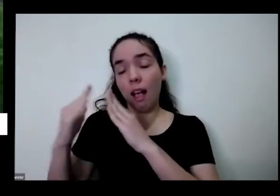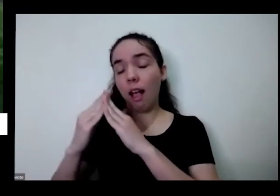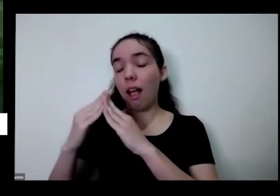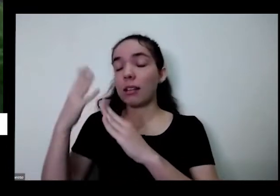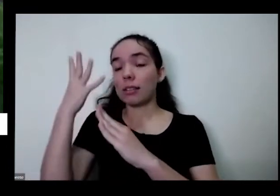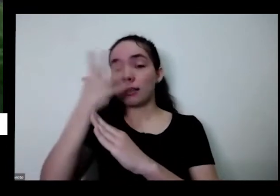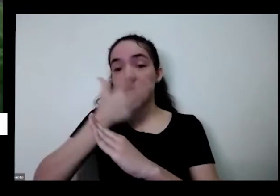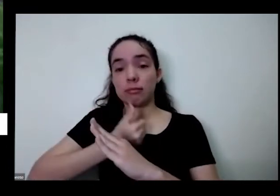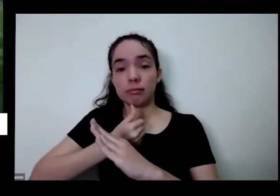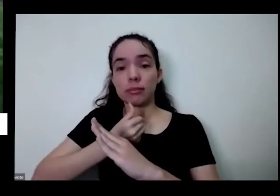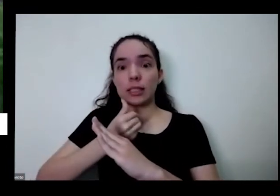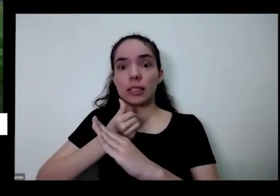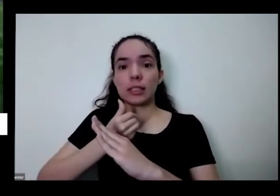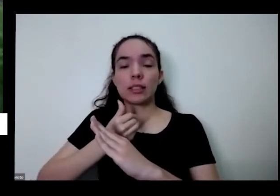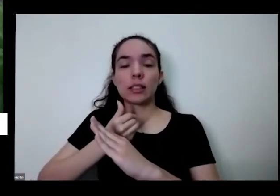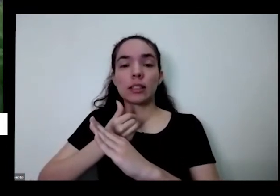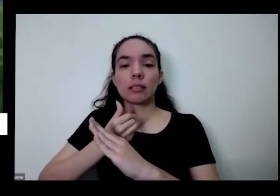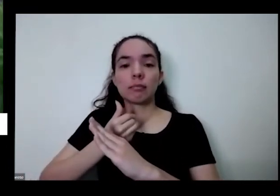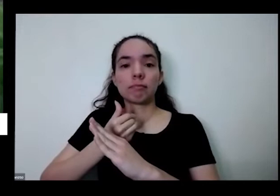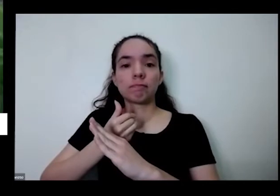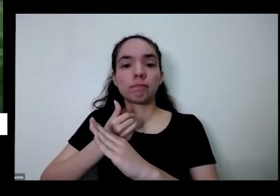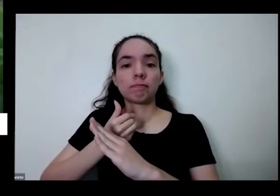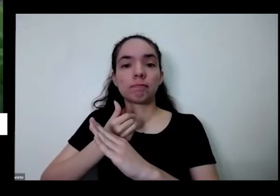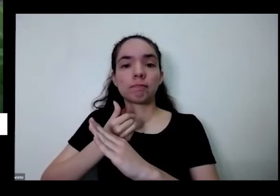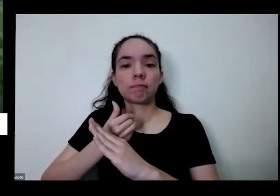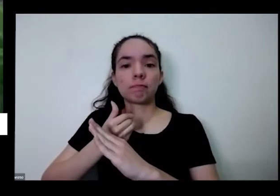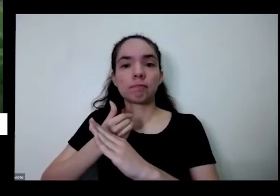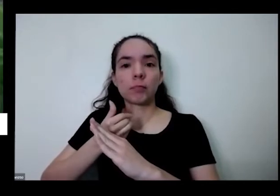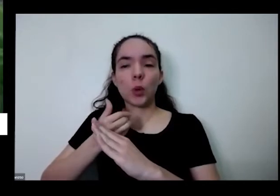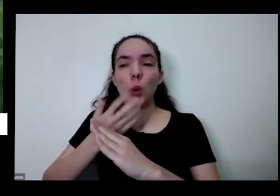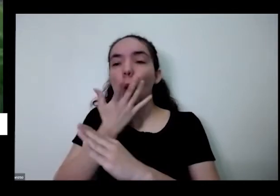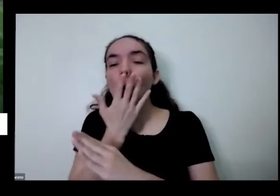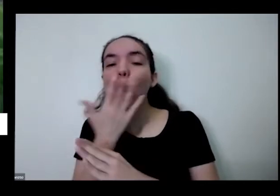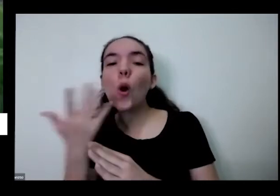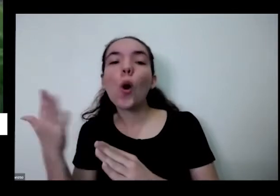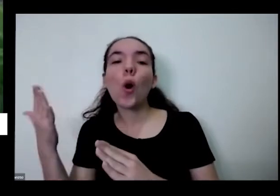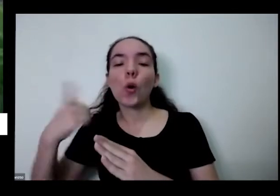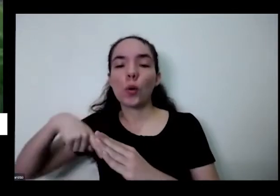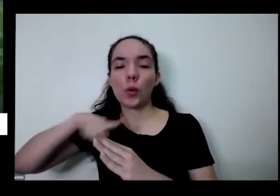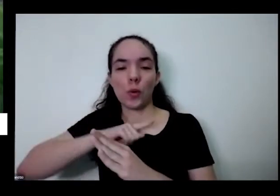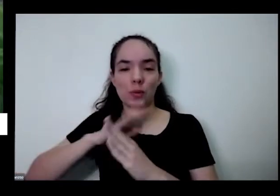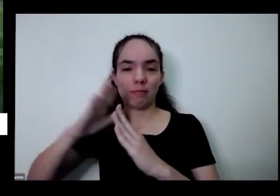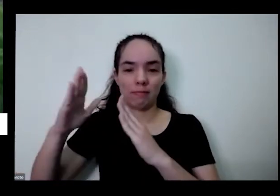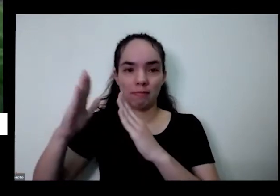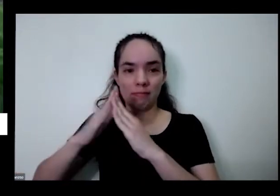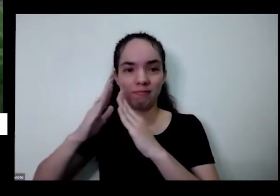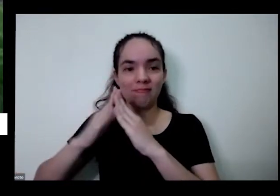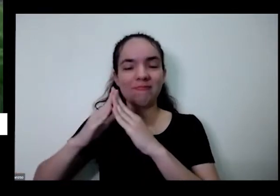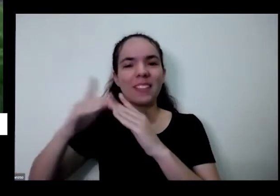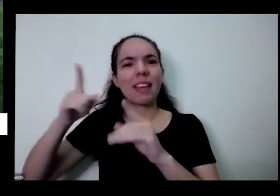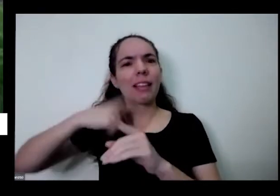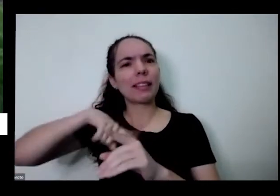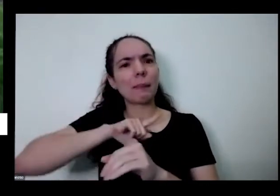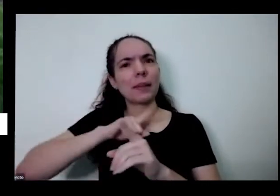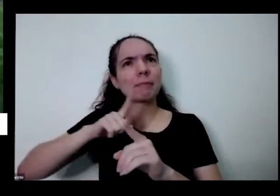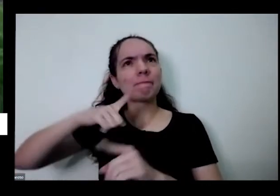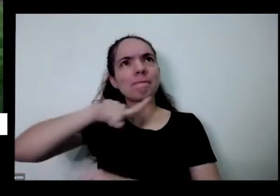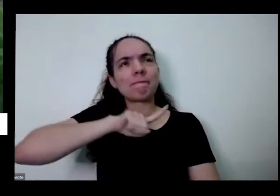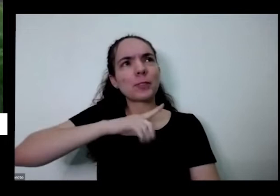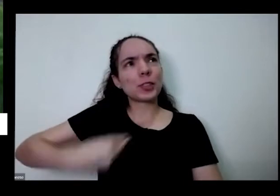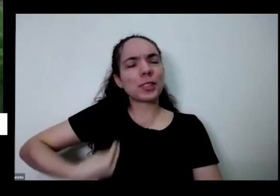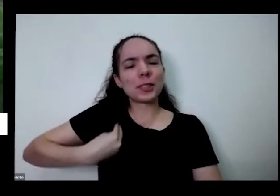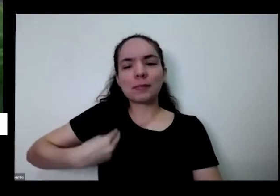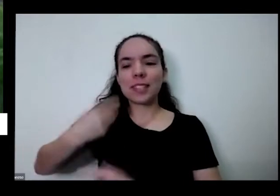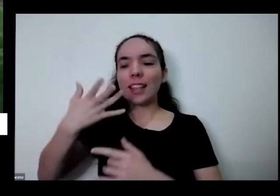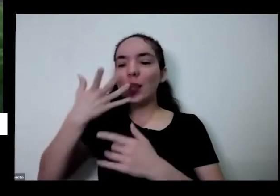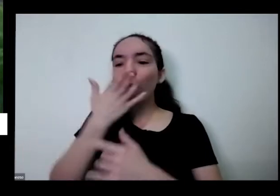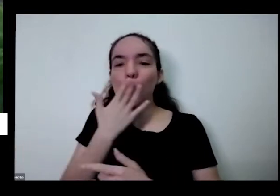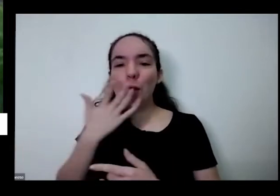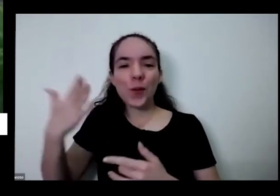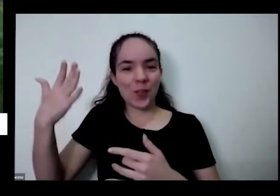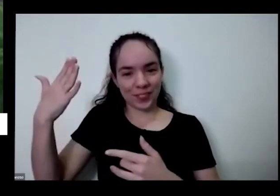além da gente é colorir a nossa casa a gente meio que colore a nossa vida também e a gente é também